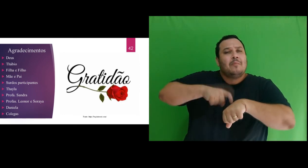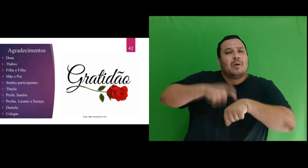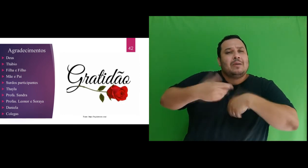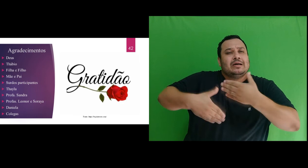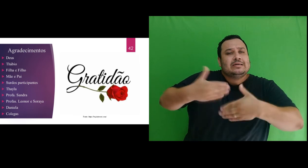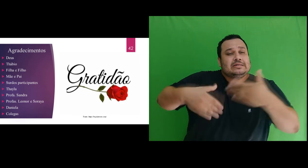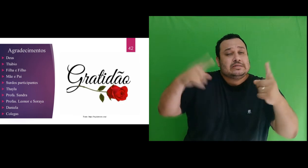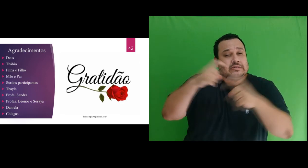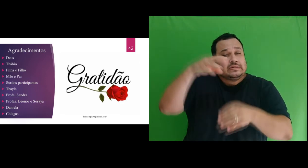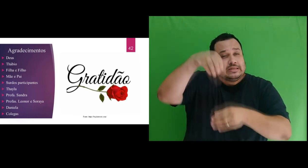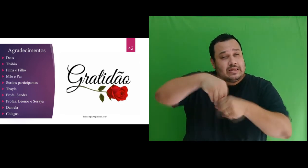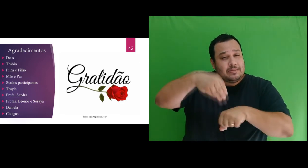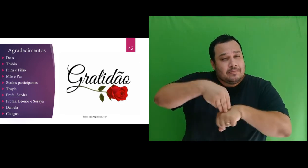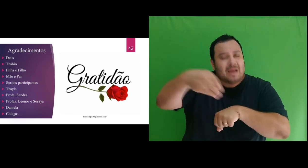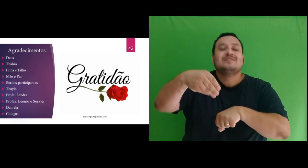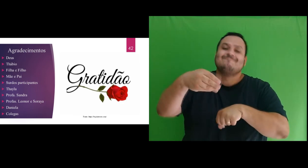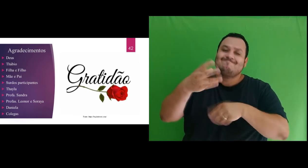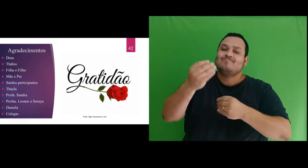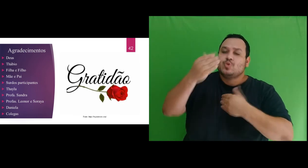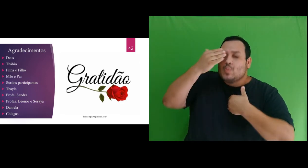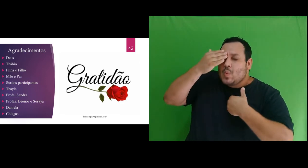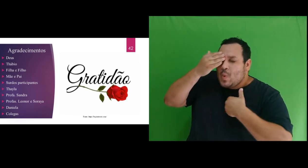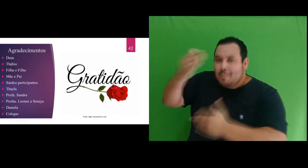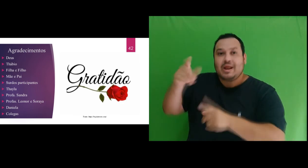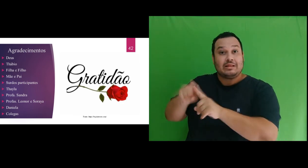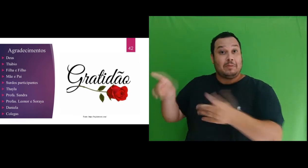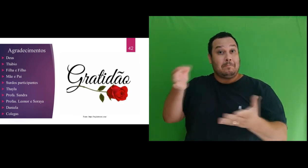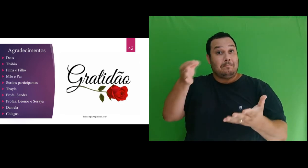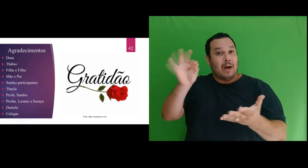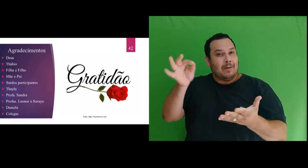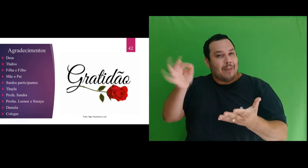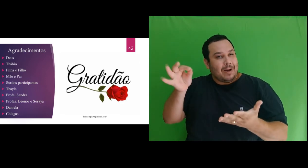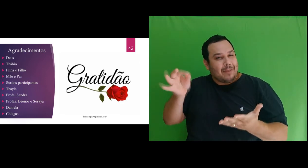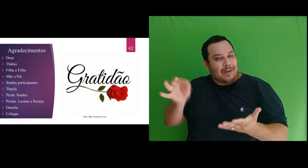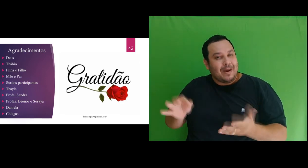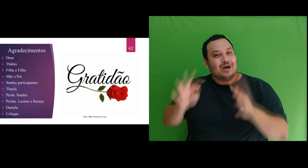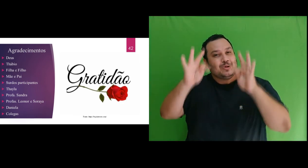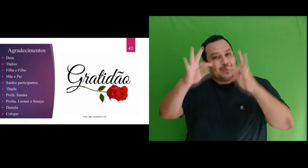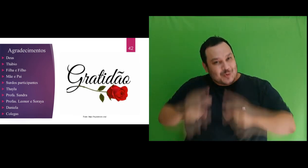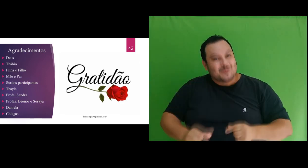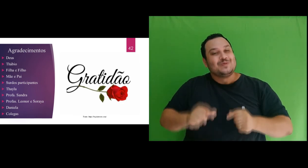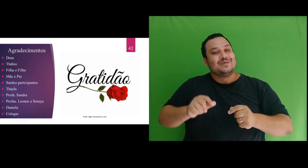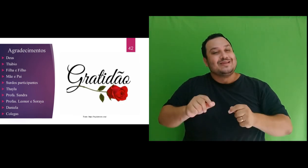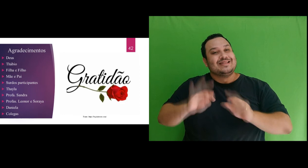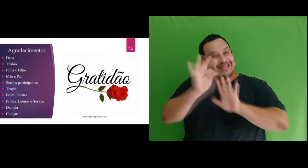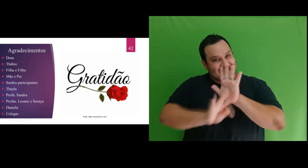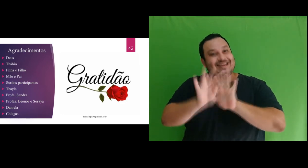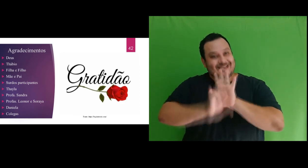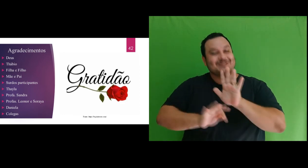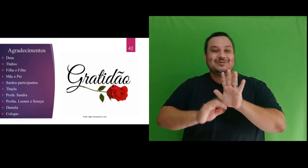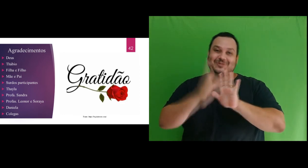mestrado e como não agradecer a admirável correção ortográfica desta dissertação, meu muito obrigada!